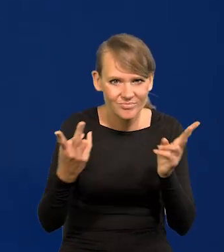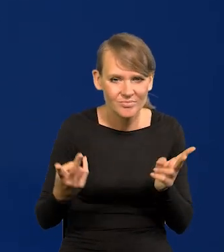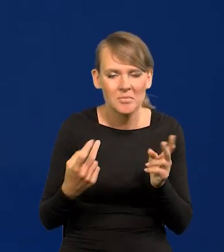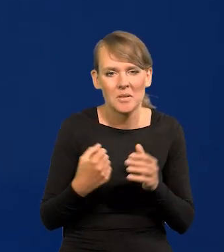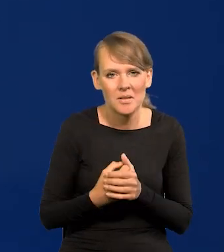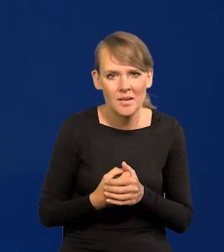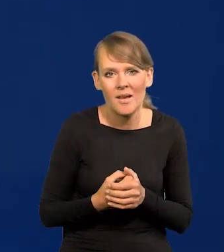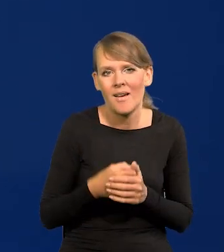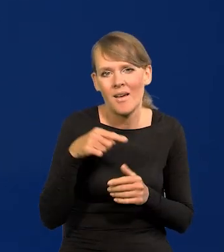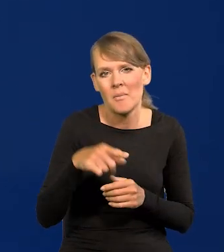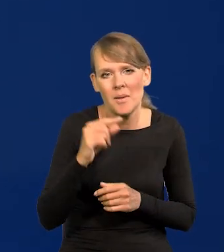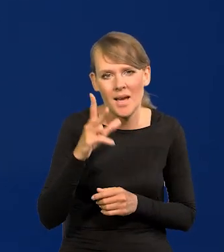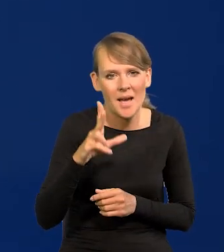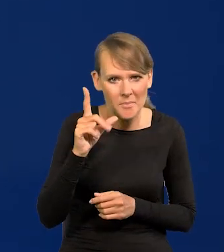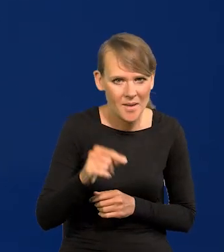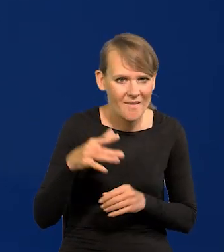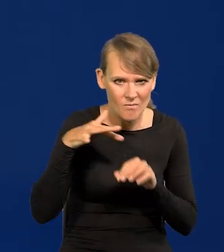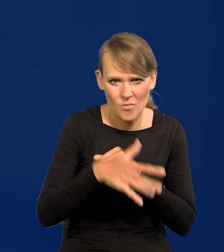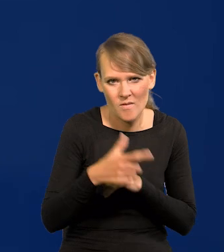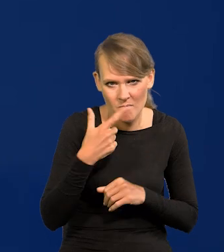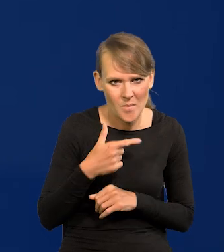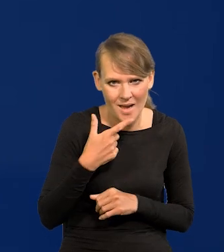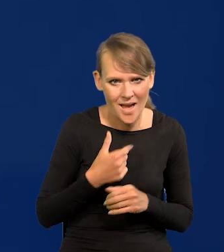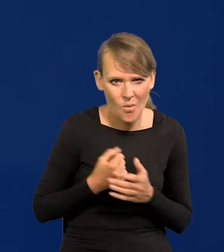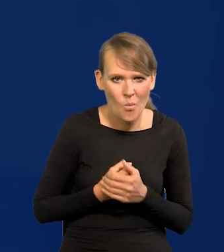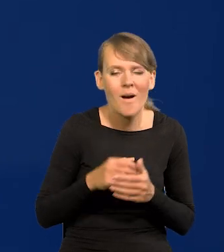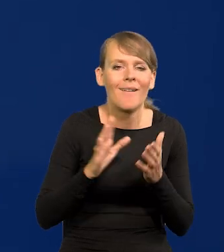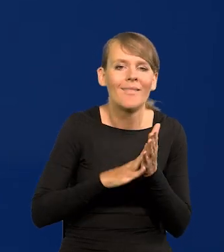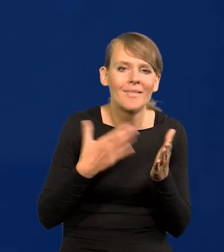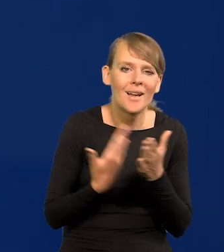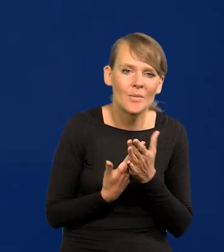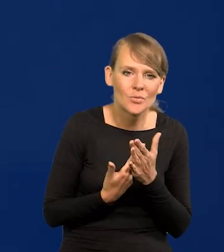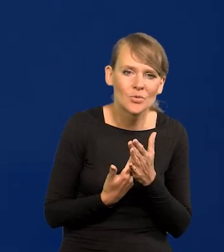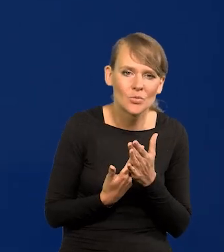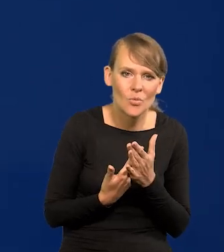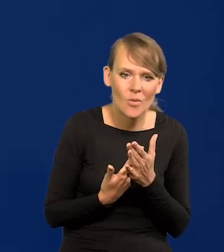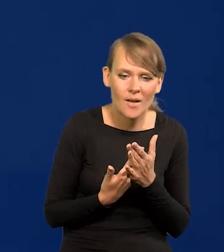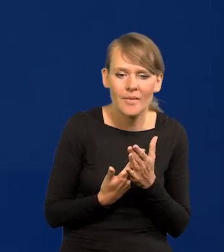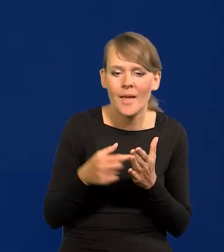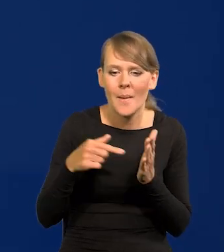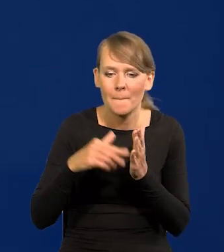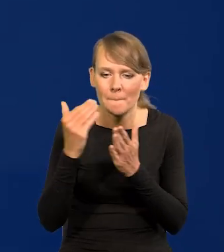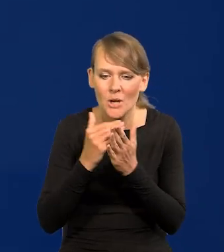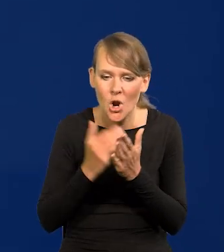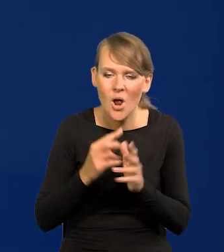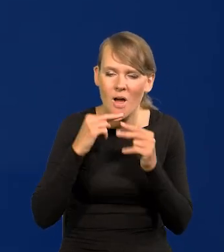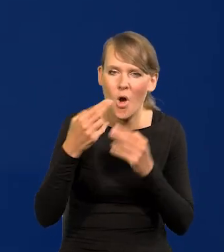na inflację, czy na PKB mają mały wpływ, na przykład ten program odbudowy.